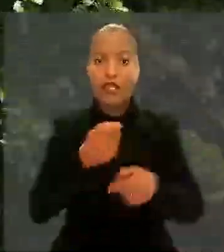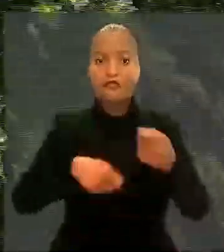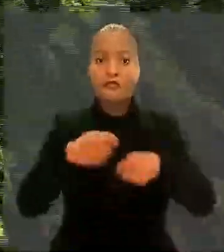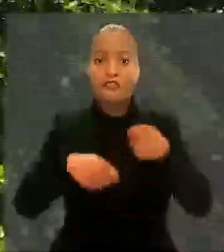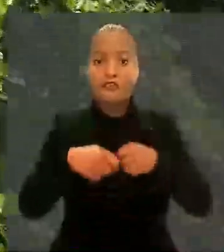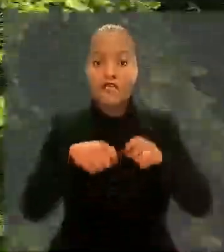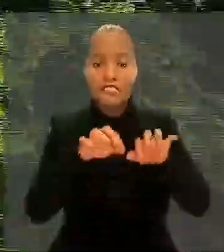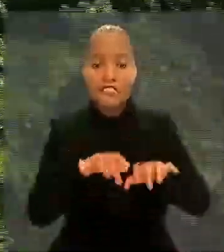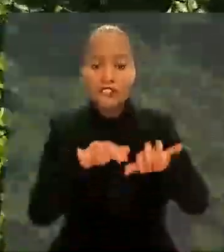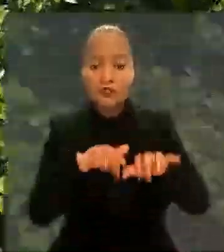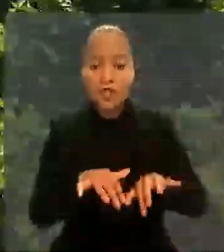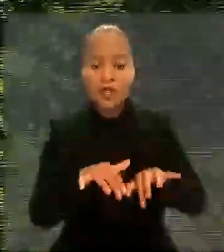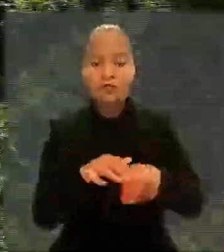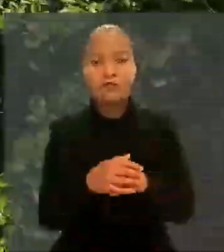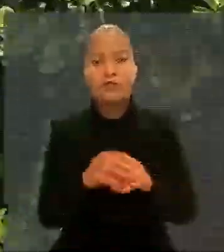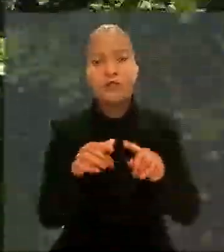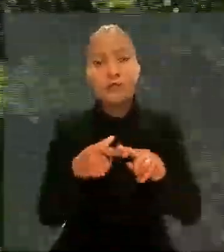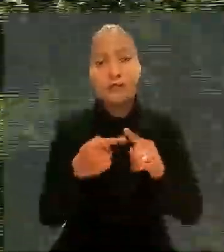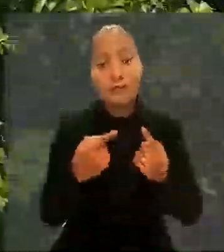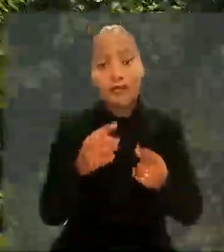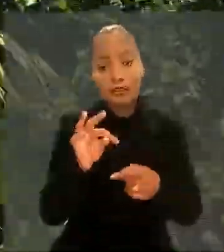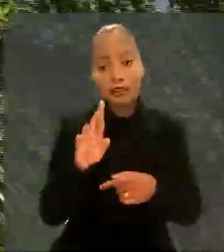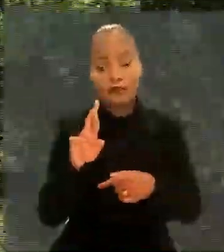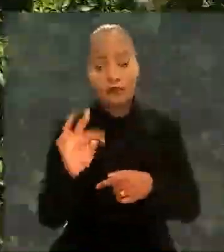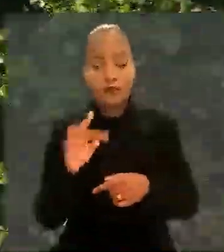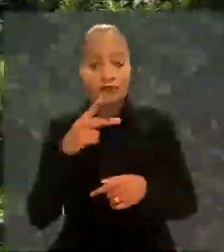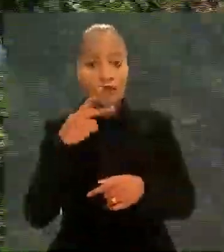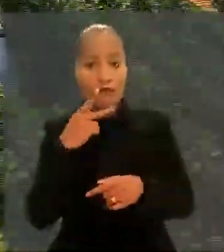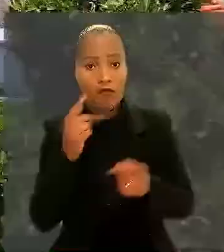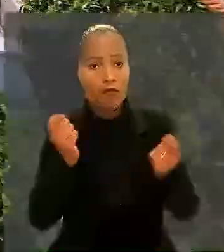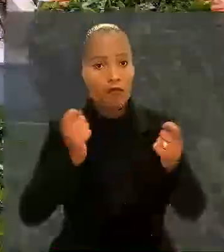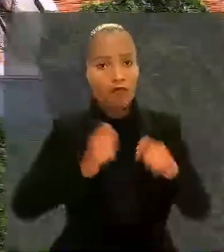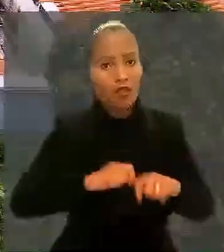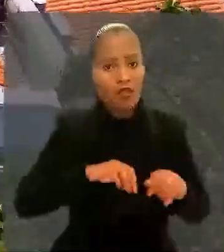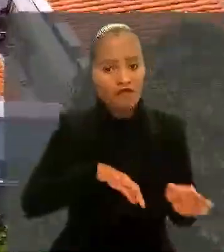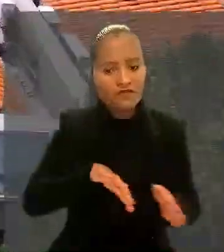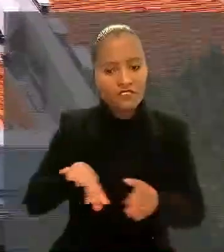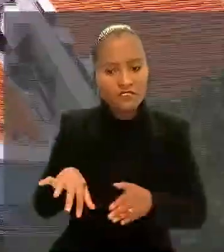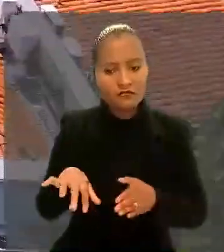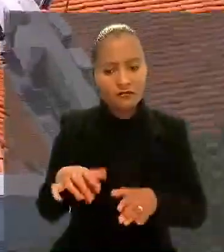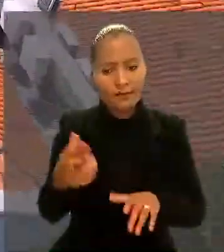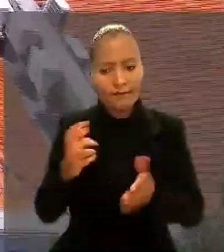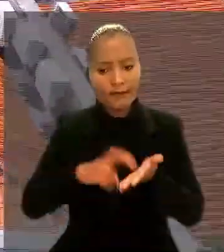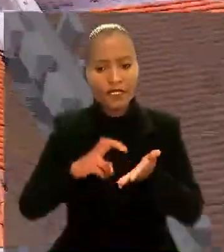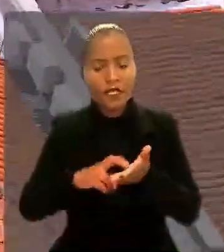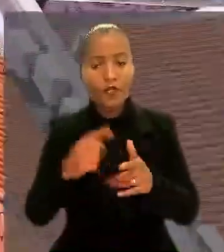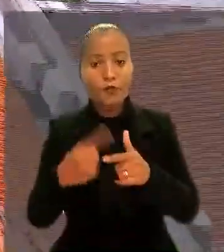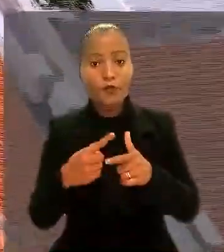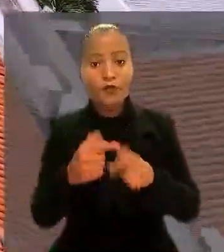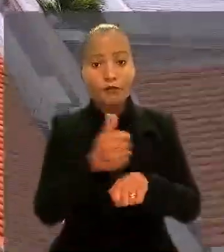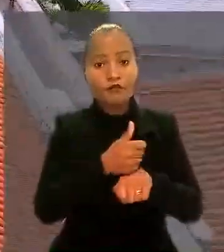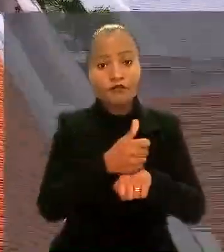Para o TRT, não seria possível afastar a condição de bancário, porque o cargo efetivo pertence à estrutura bancária.